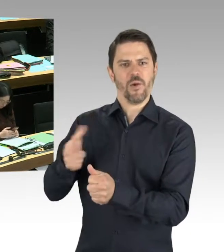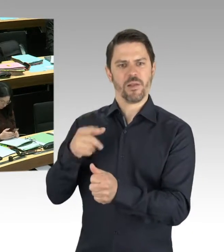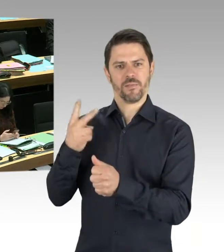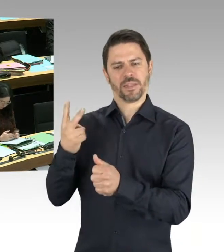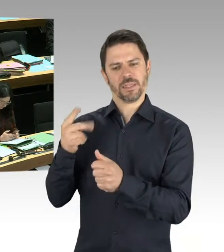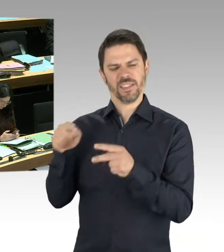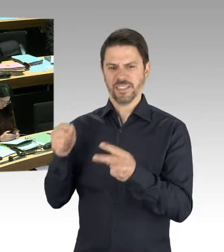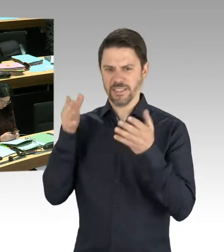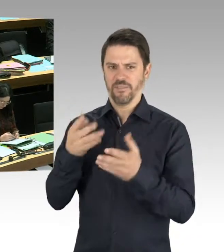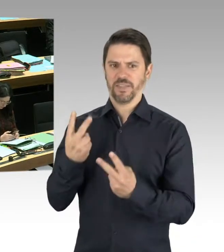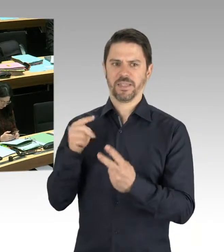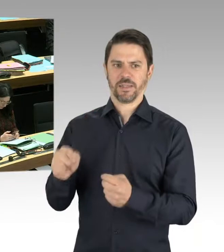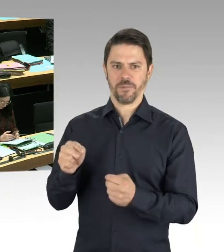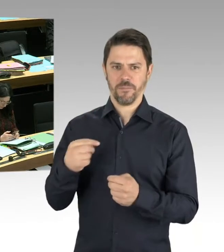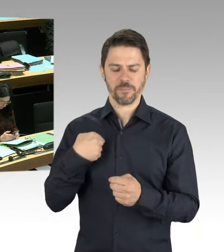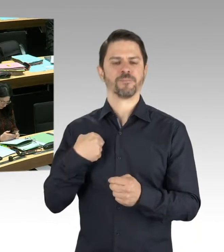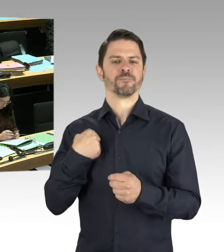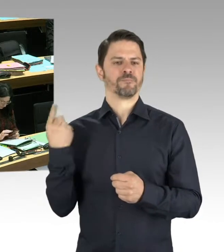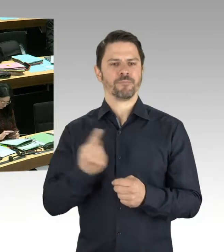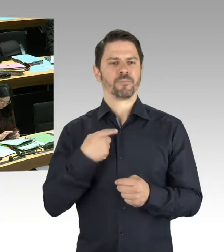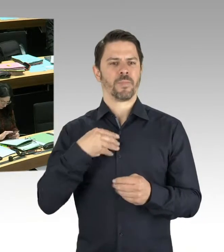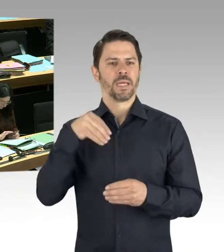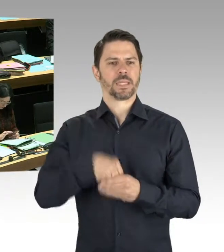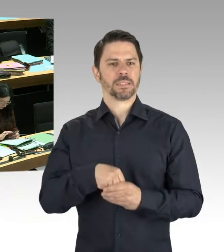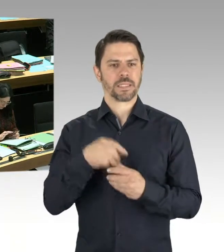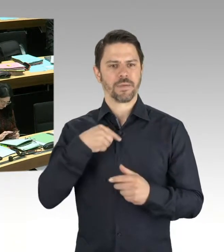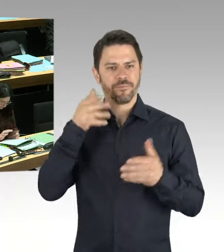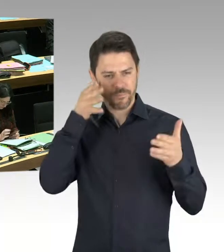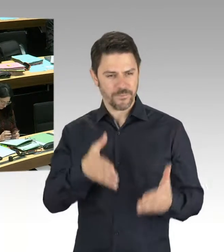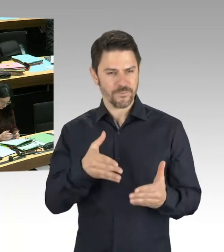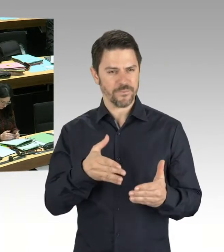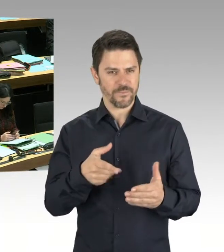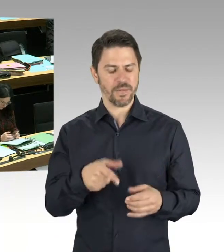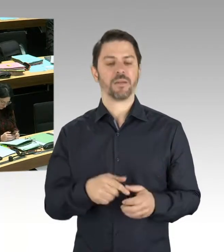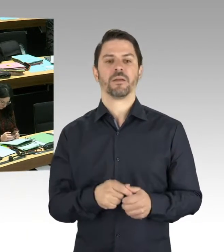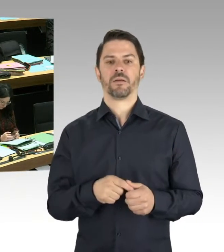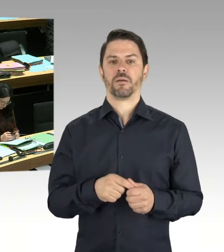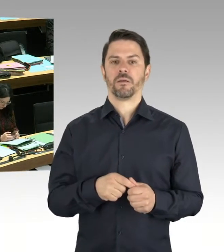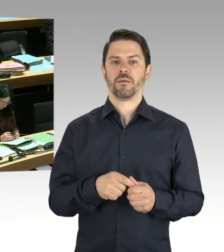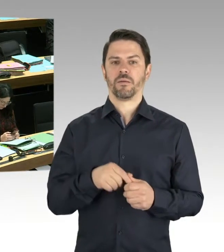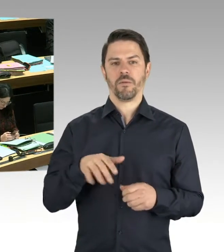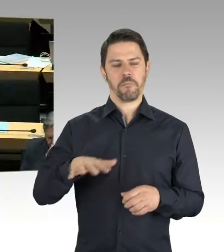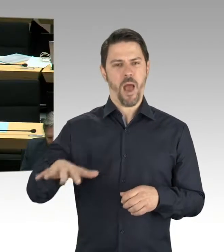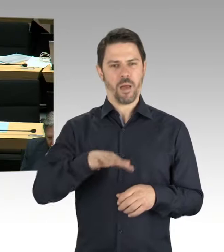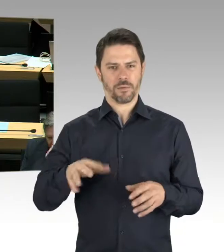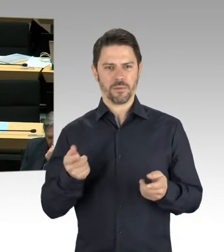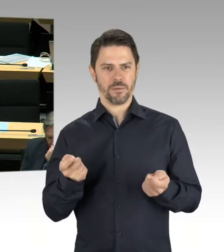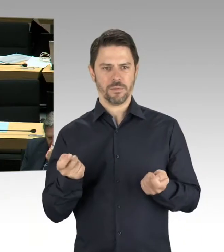Aber ich wiederhole noch mal, das ist ein Vorschlag, der nicht vom Bezirksamt Friedrichshain-Kreuzberg kommt. Und ich habe mich darüber gefreut, dass das Bezirksamt